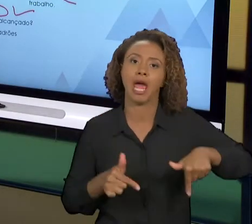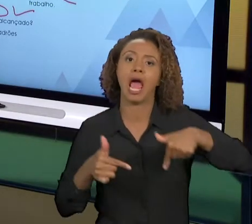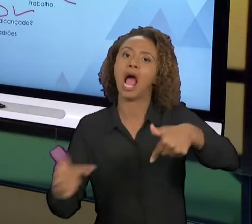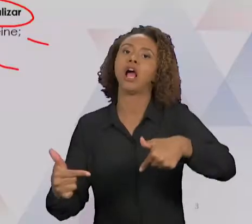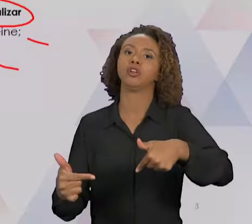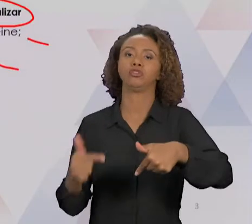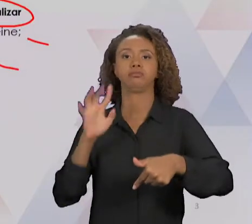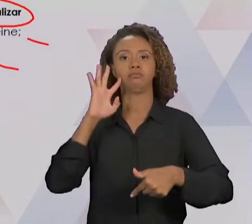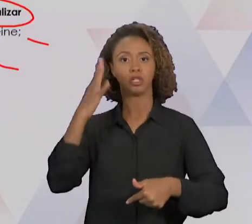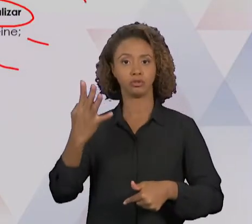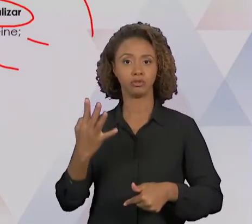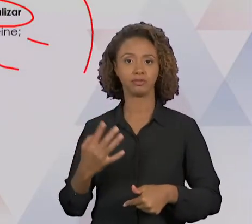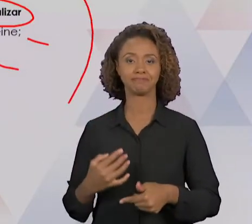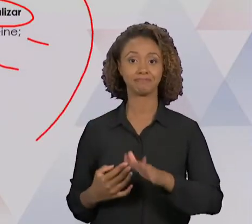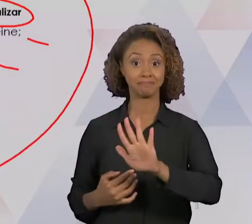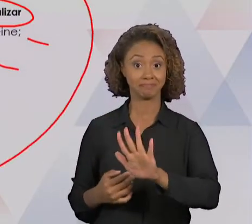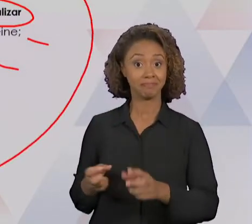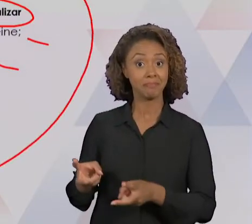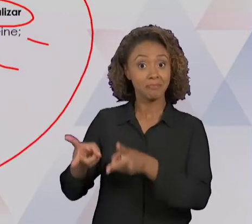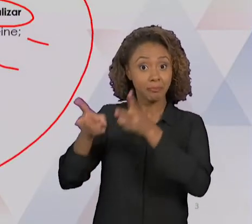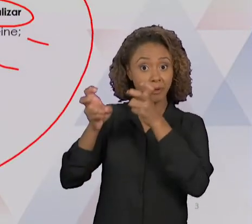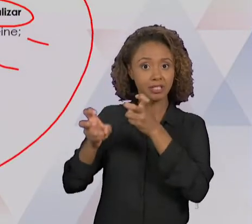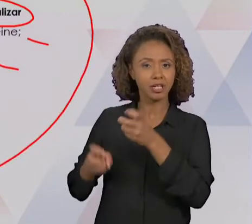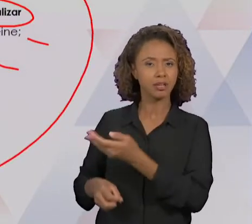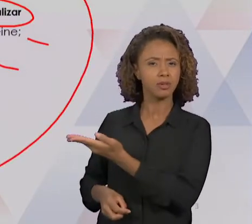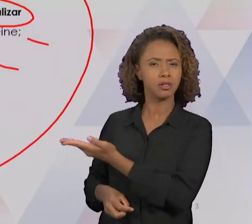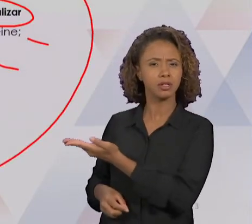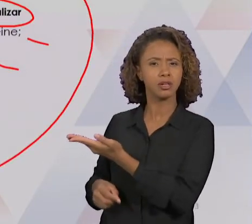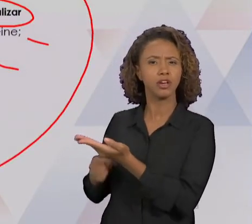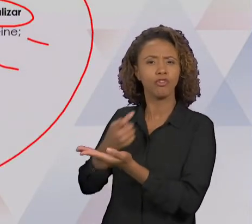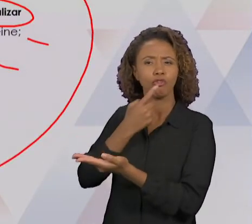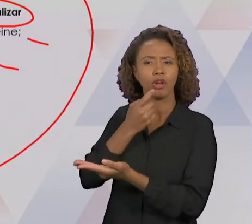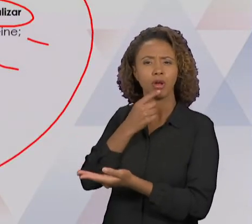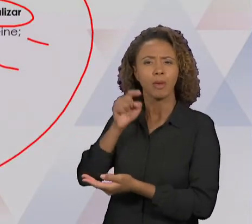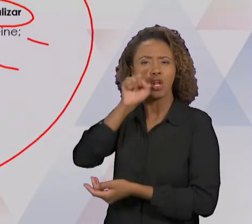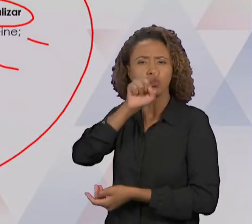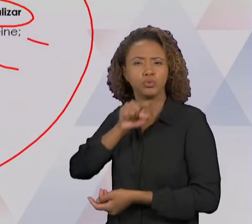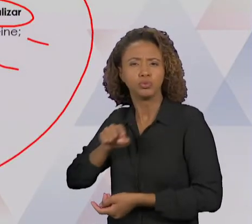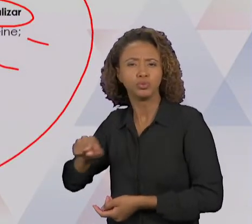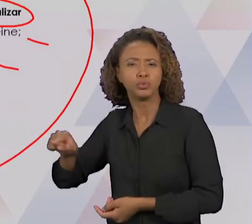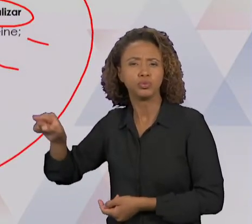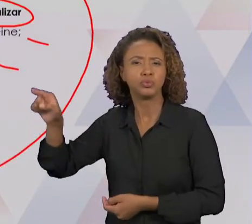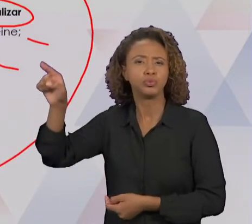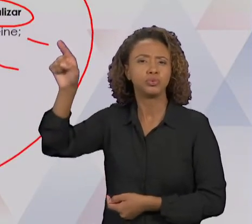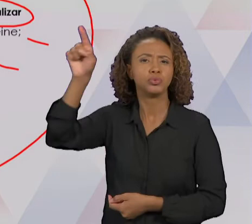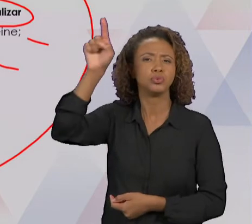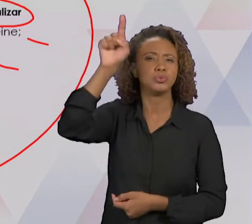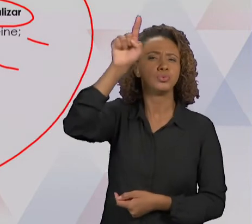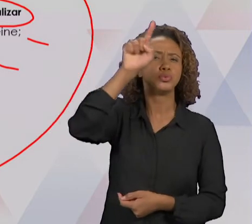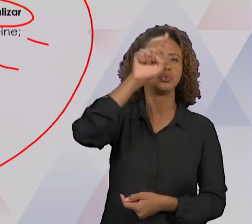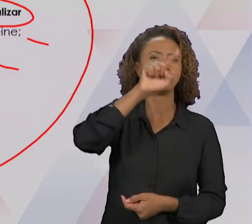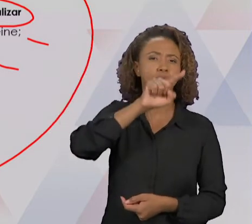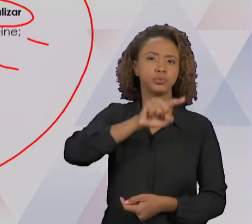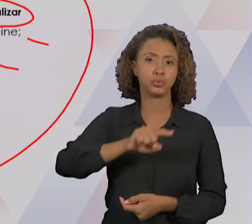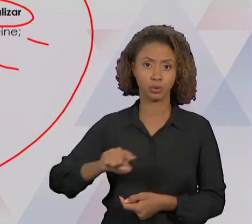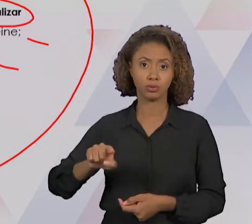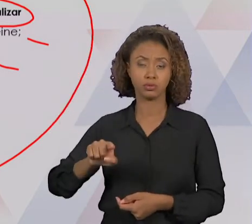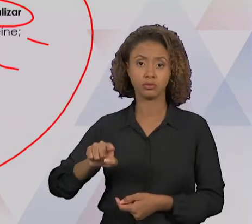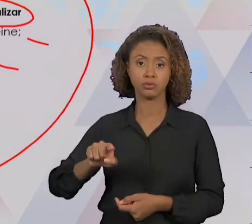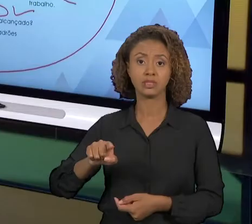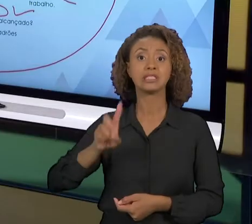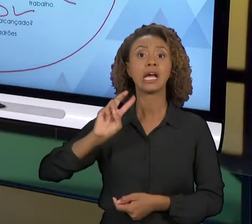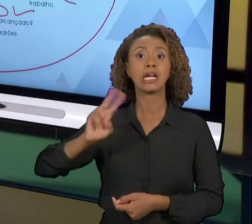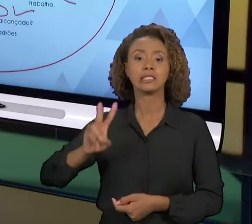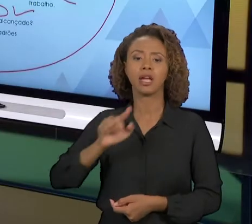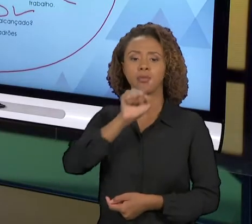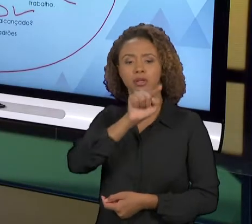CICLO, TODA VEZ QUE É GIRADO, NÓS PRETENDEMOS UMA